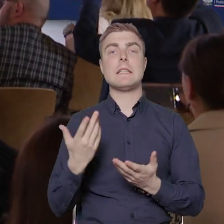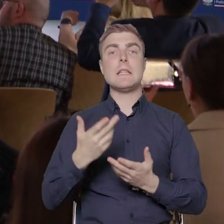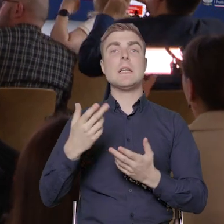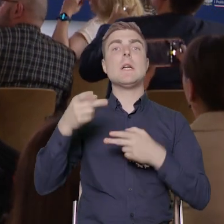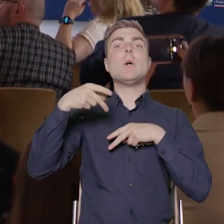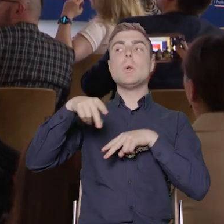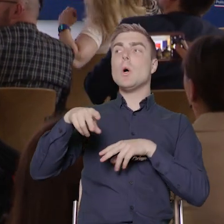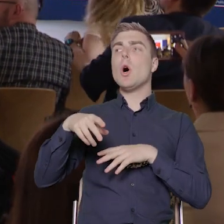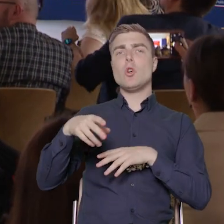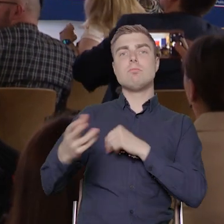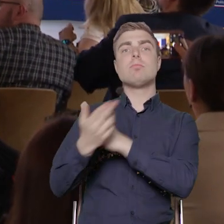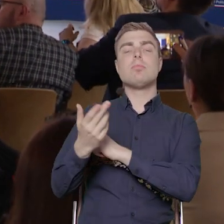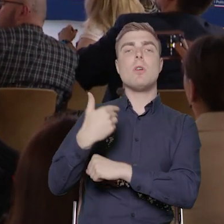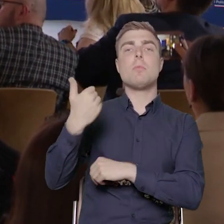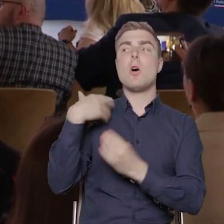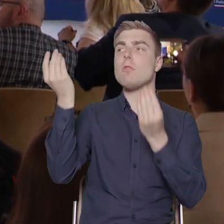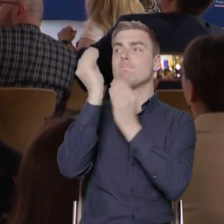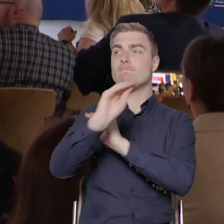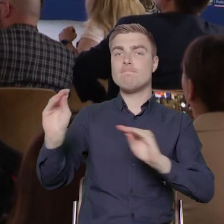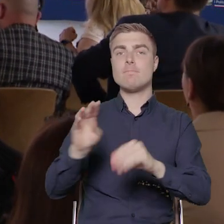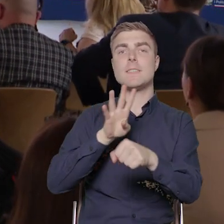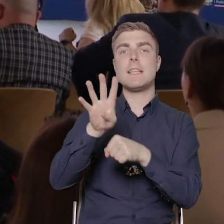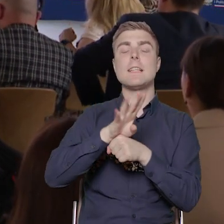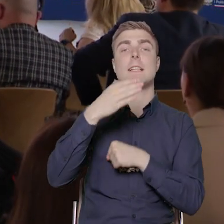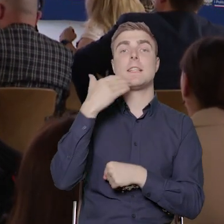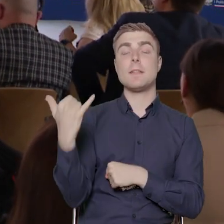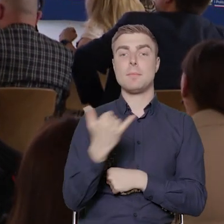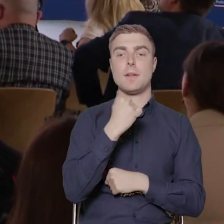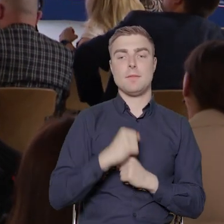14 maja, od poniedziałku